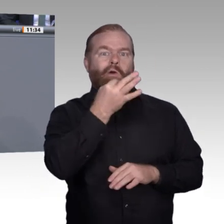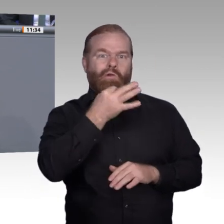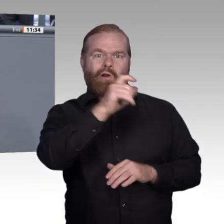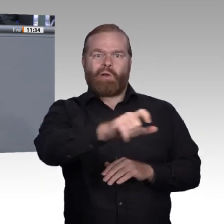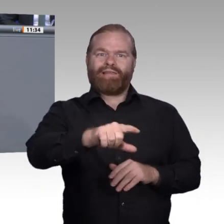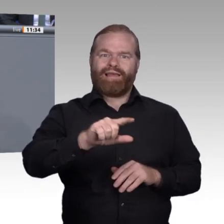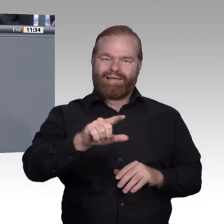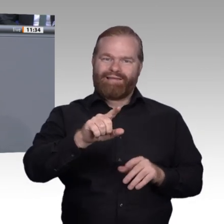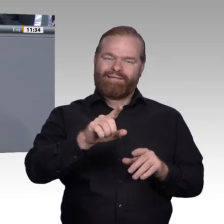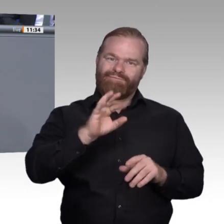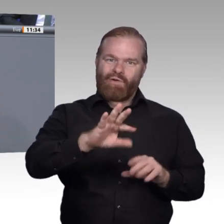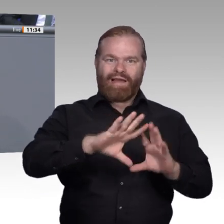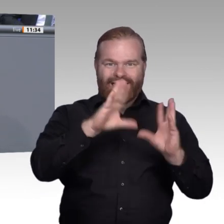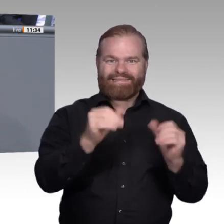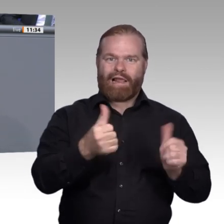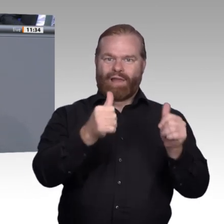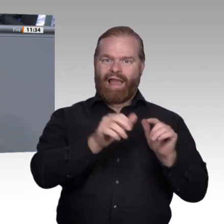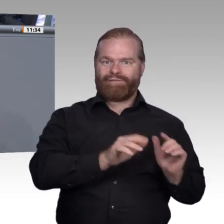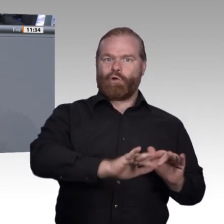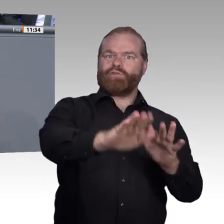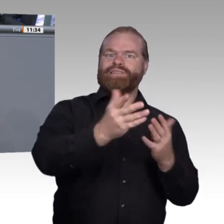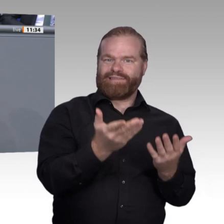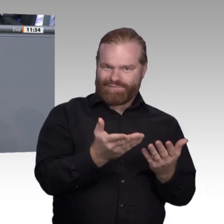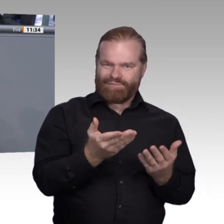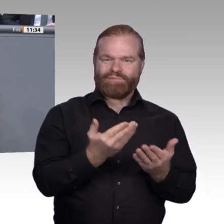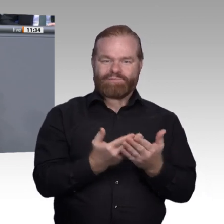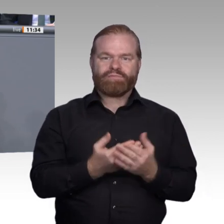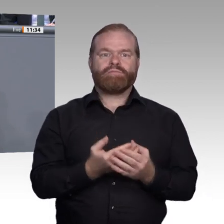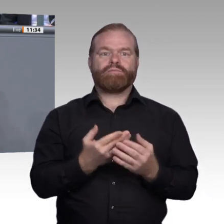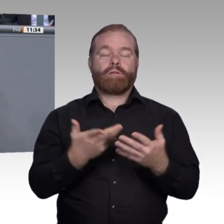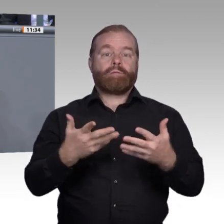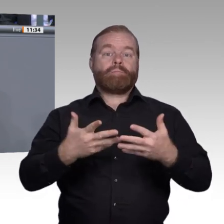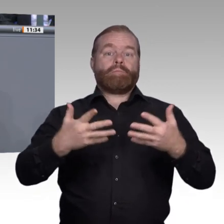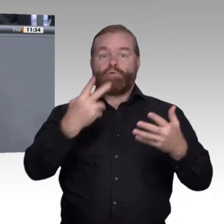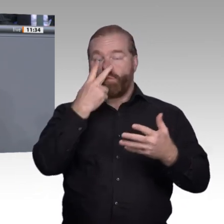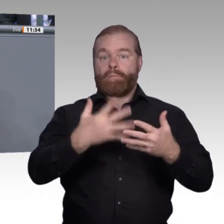aus diesen Trends die richtigen Schlüsse ziehen. Insbesondere gilt das für die weitere